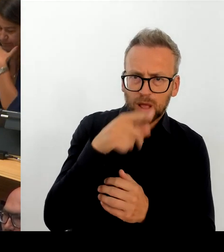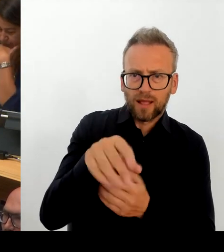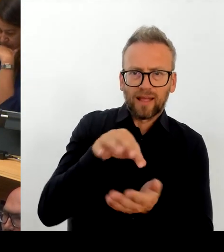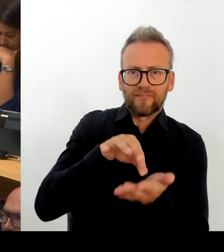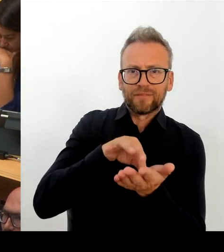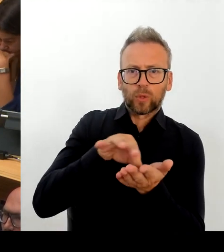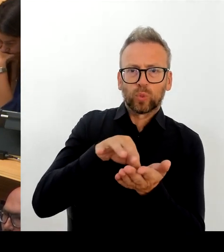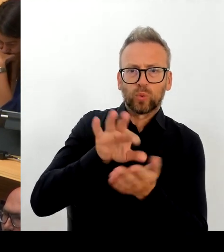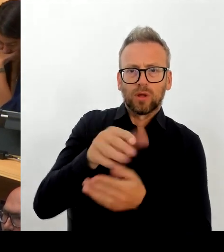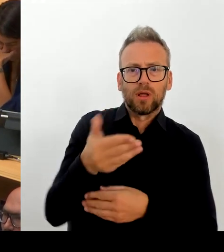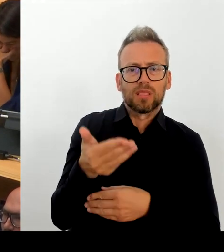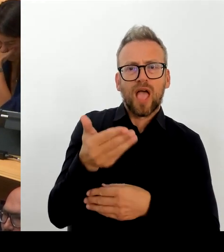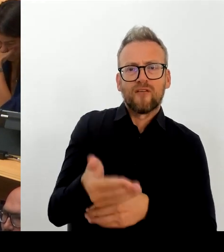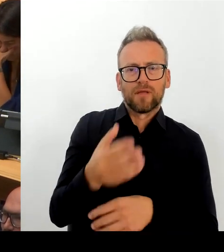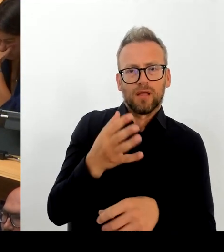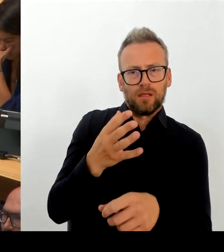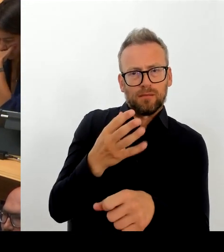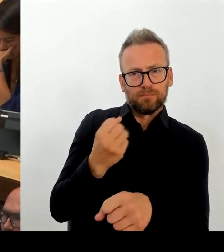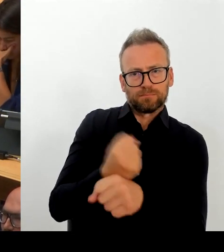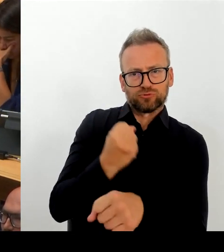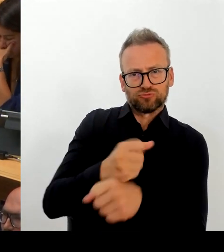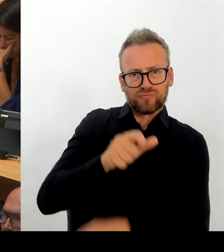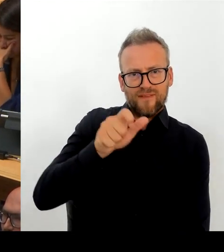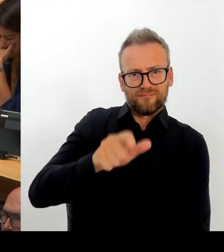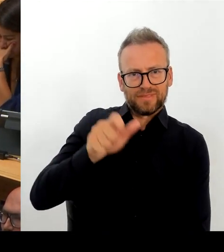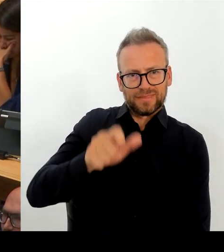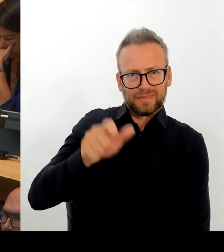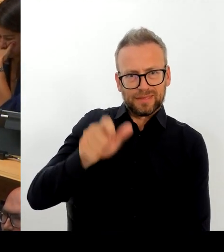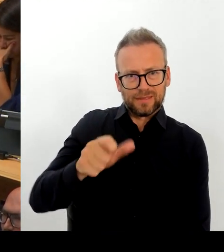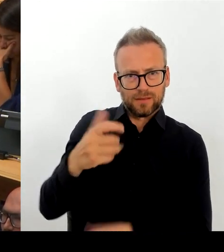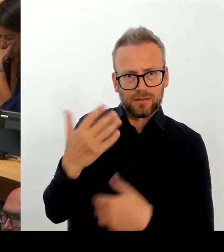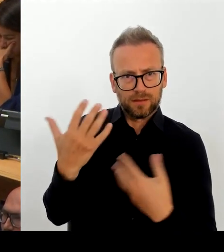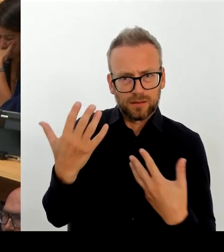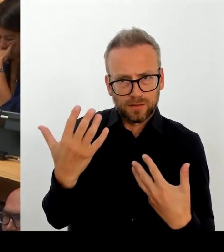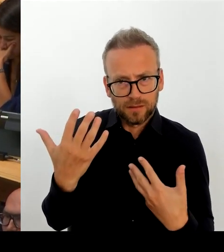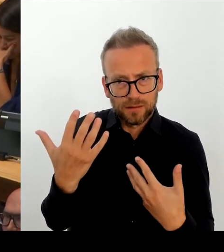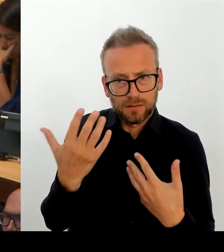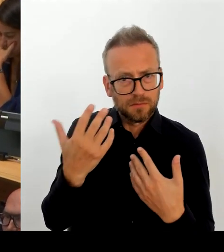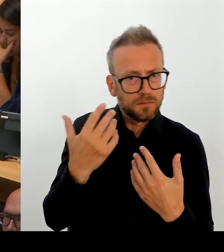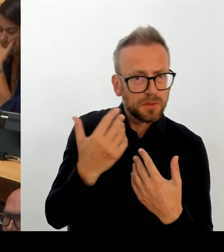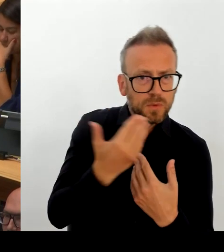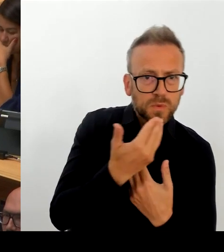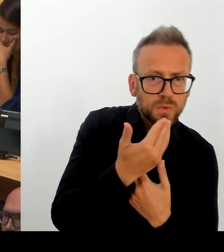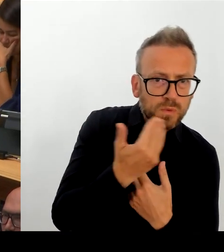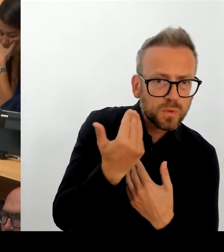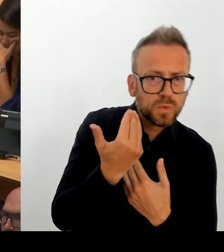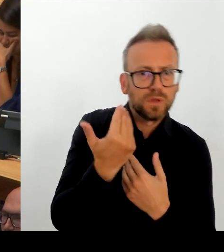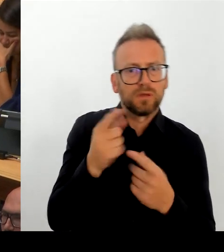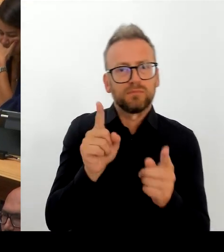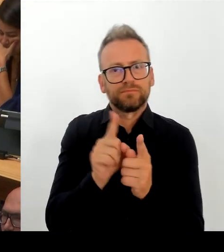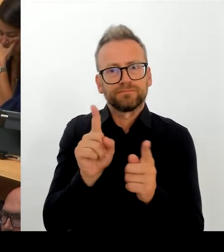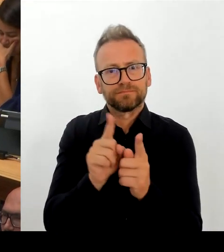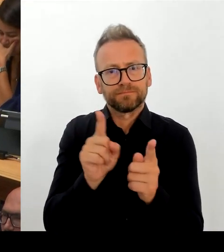Ich muss, glaube ich, niemandem hier im Haus erläutern, vor welchen Herausforderungen der öffentliche Dienst, die Berliner Verwaltung, aber auch wir alle in der Stadt, auch unserer